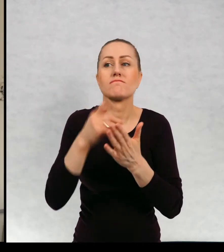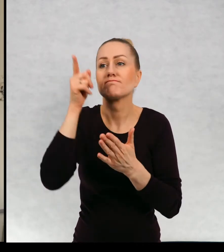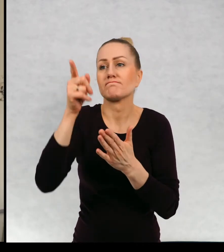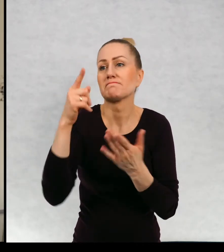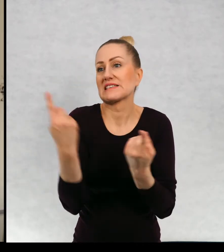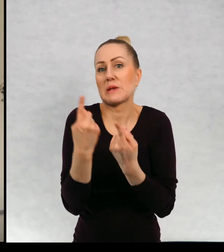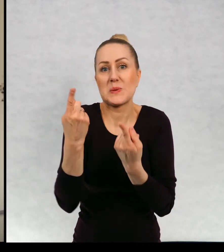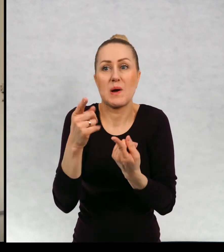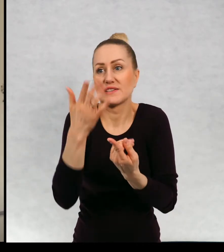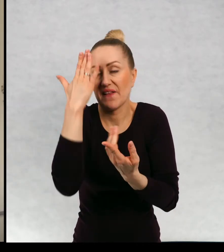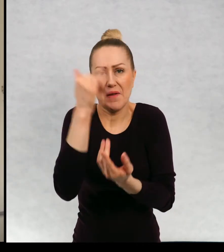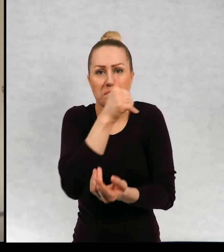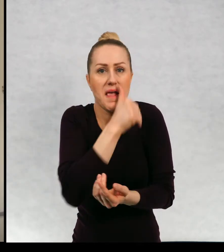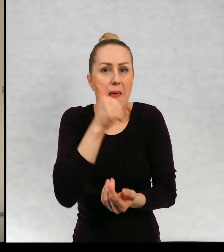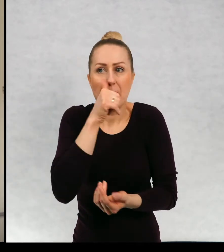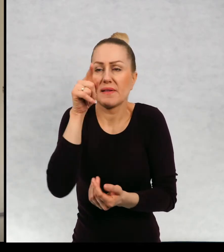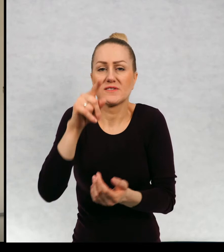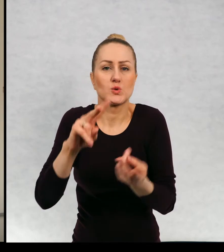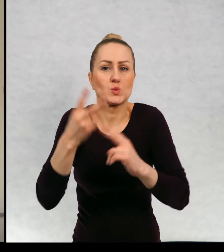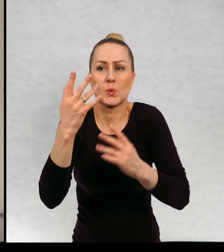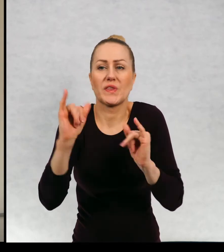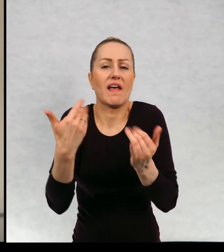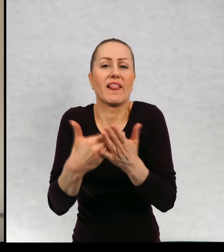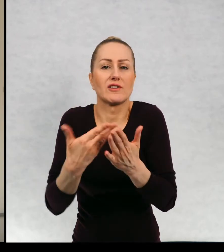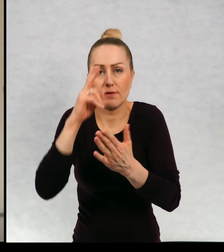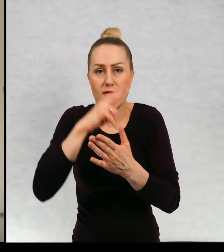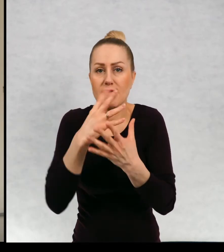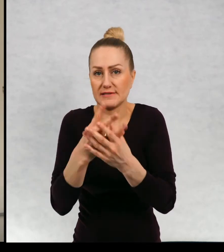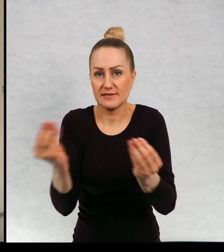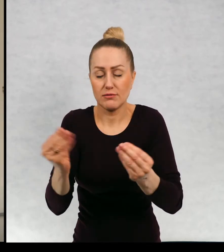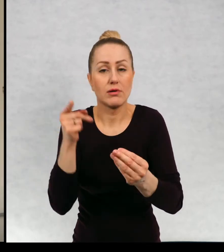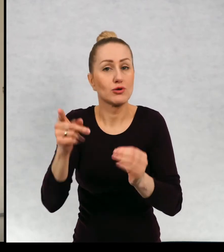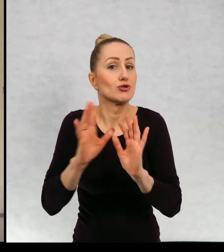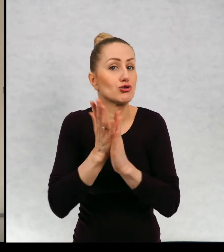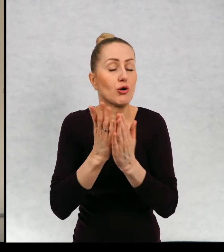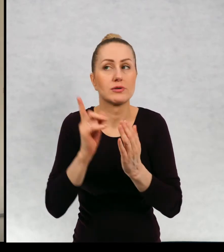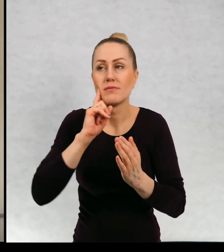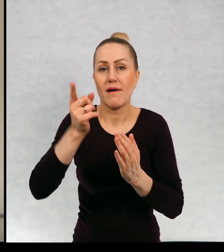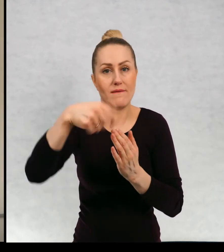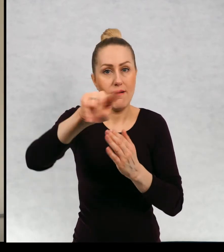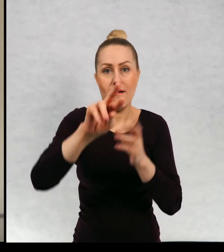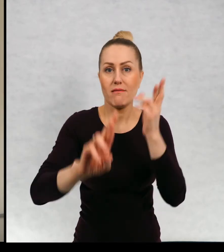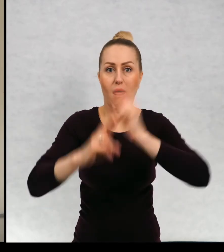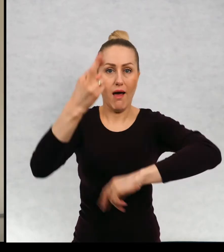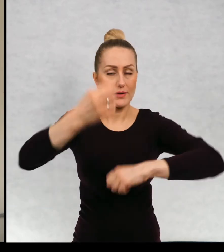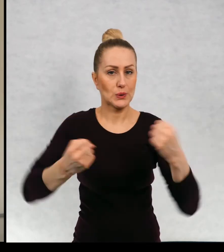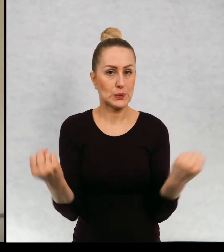okolicznościach zniknął. I książka, która wzbudziła niesamowity odzew, ponieważ po jej